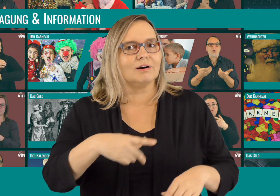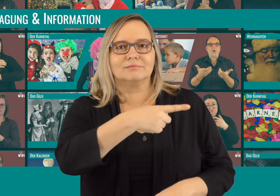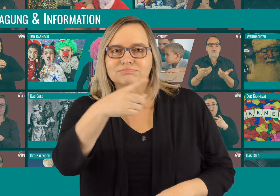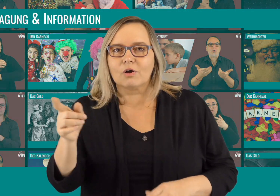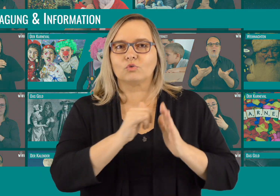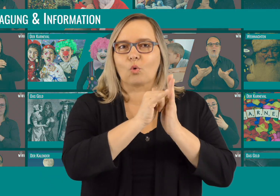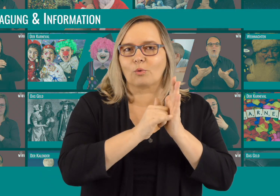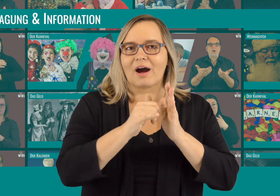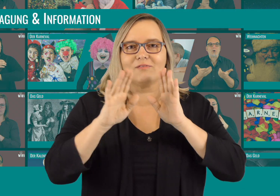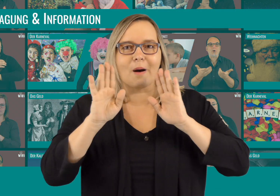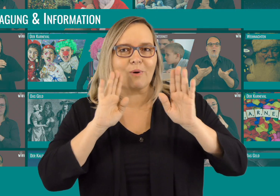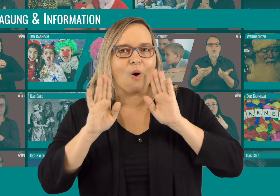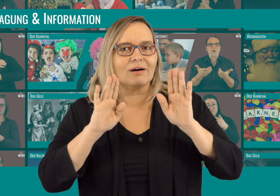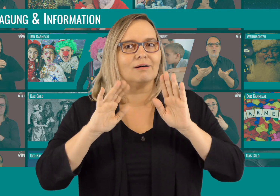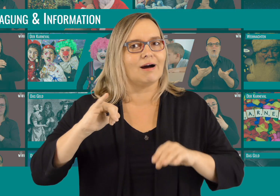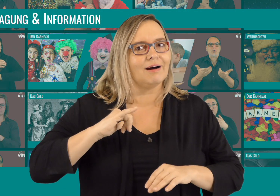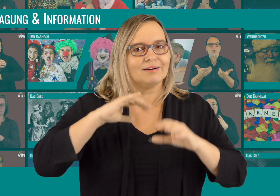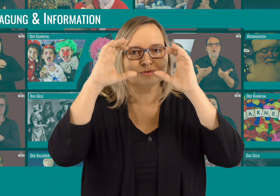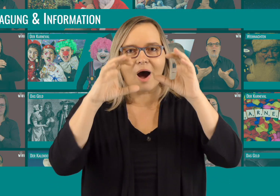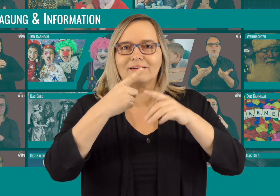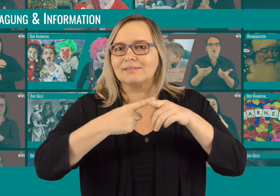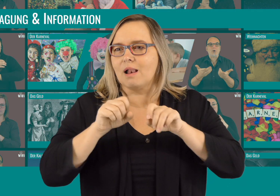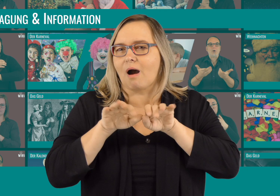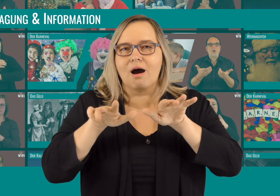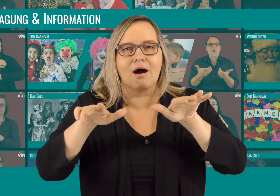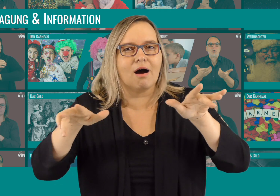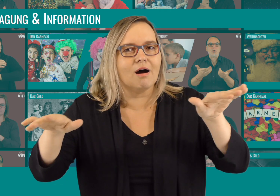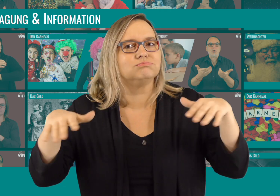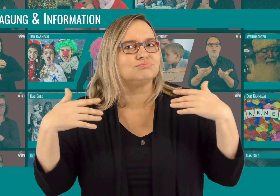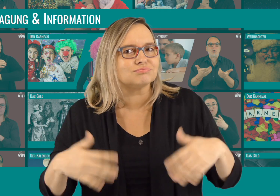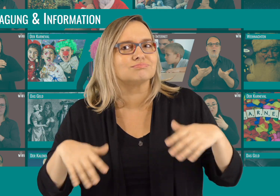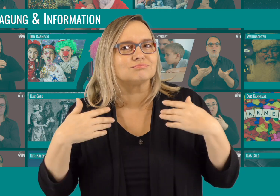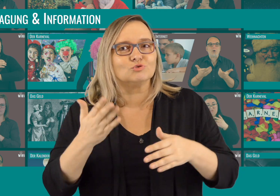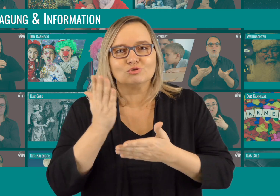WOW! Über YouTube und Facebook habt ihr unsere Videos interessiert geschaut und fleißig geteilt!